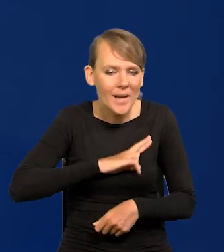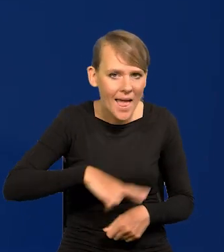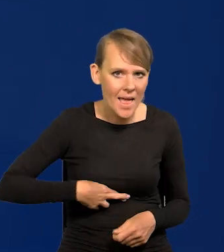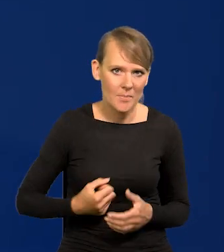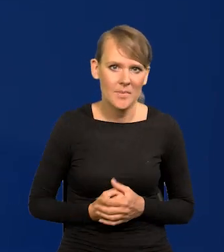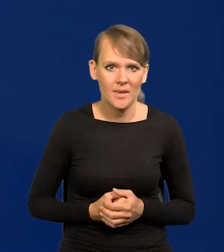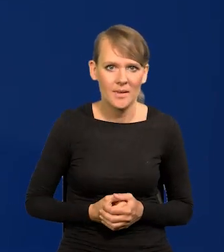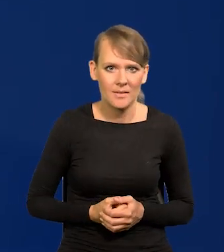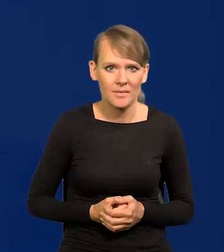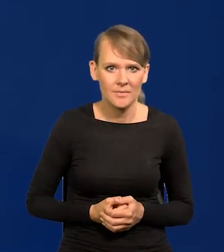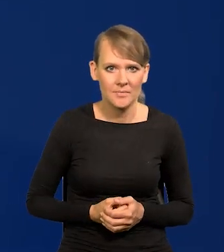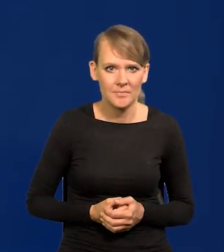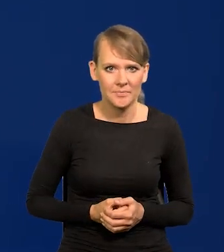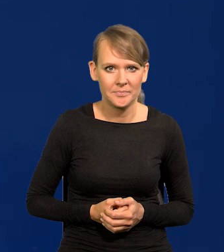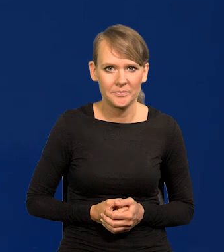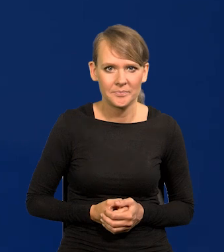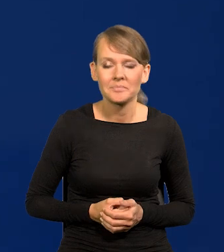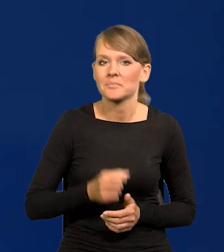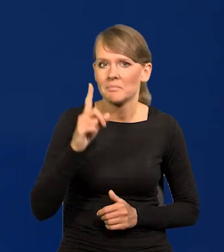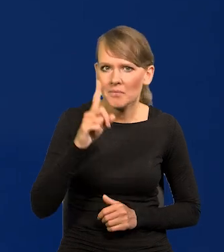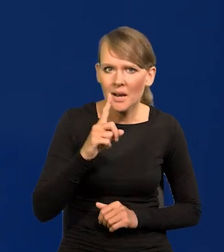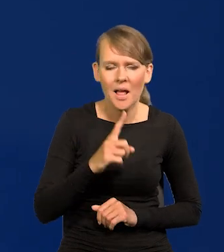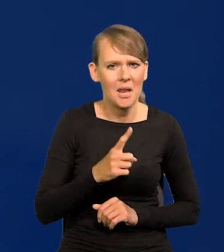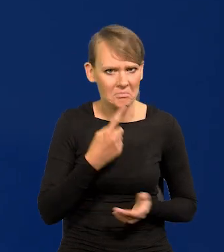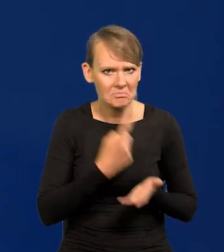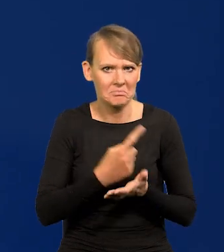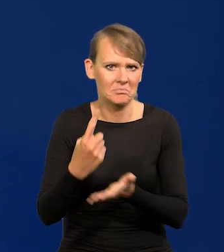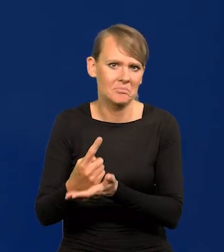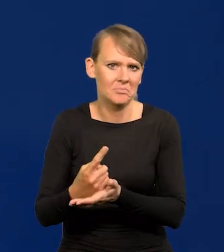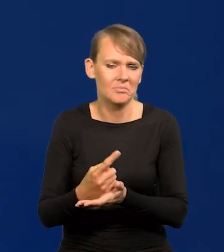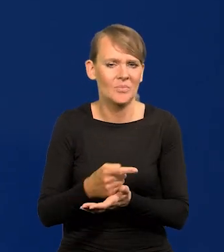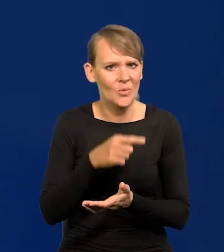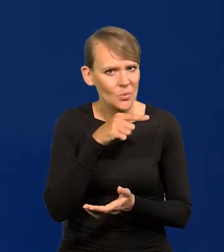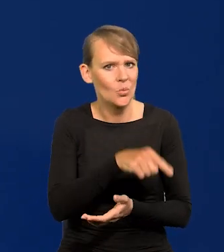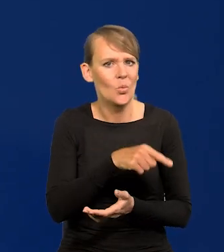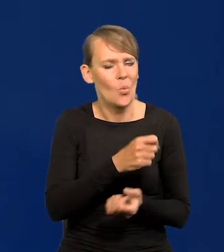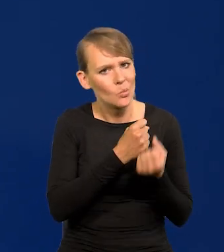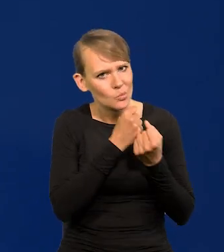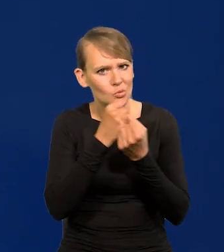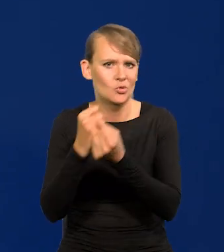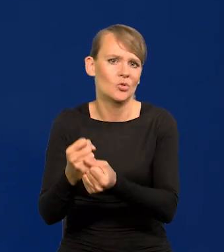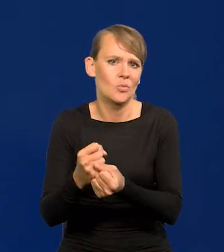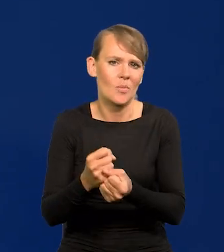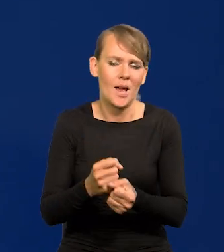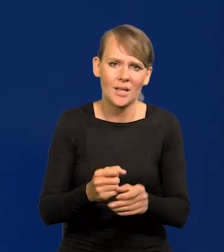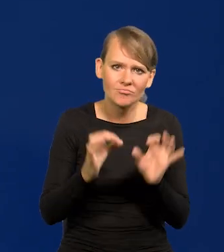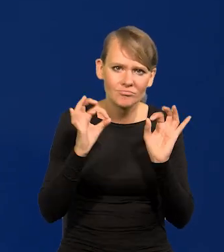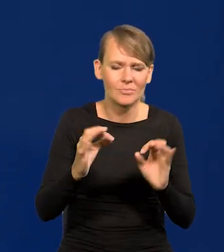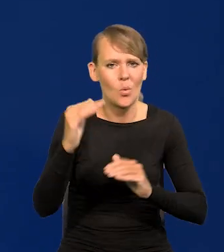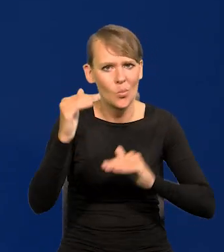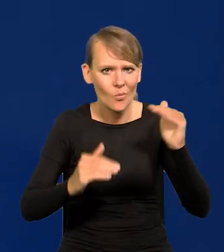Mimo tego udawało się utrzymać jakiś konsens, jakąś równowagę